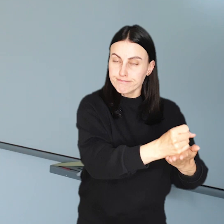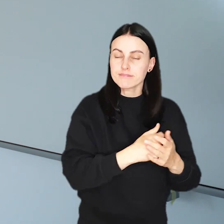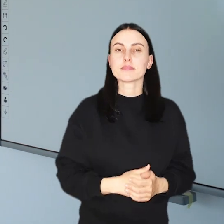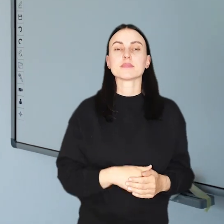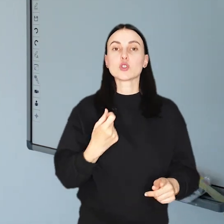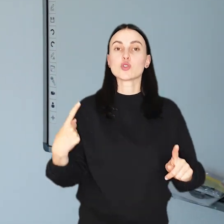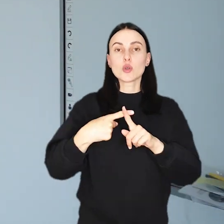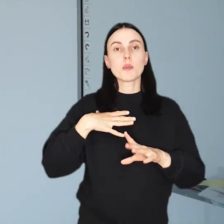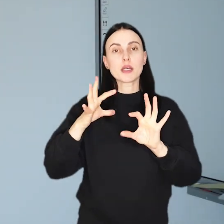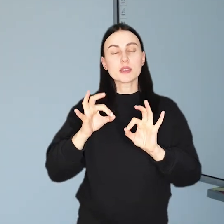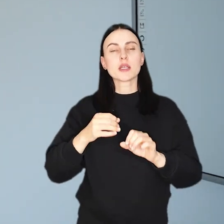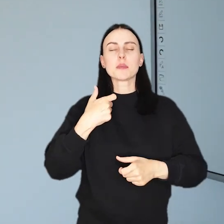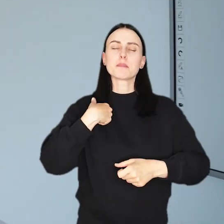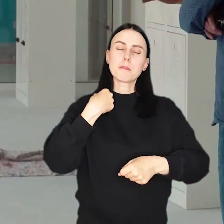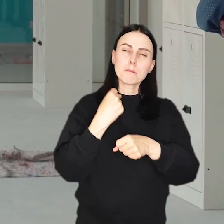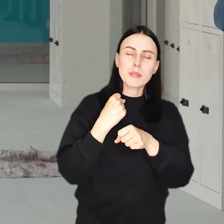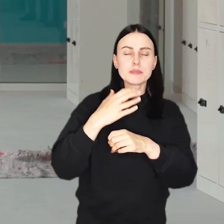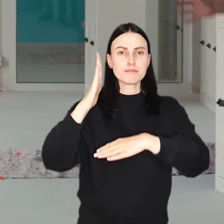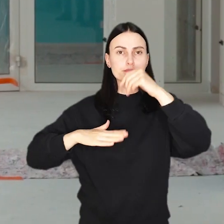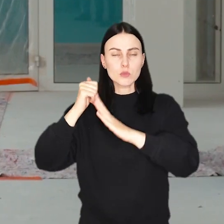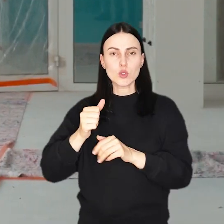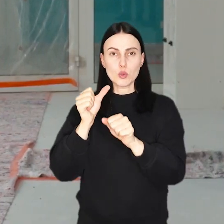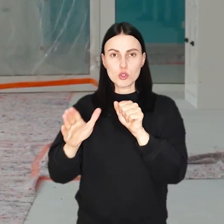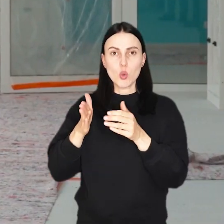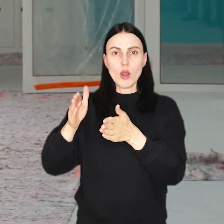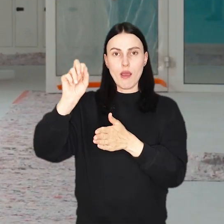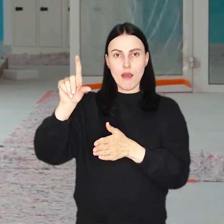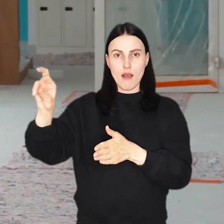Dodatkowo, trwa obecnie m.in. budowa przedszkola przy al. Hallera.